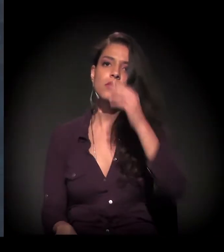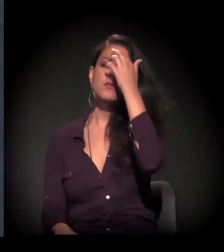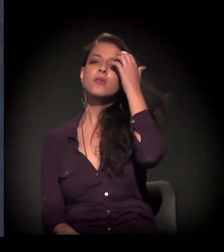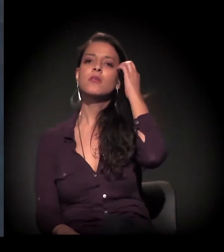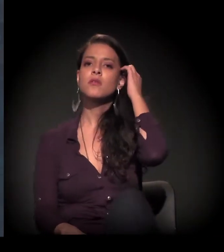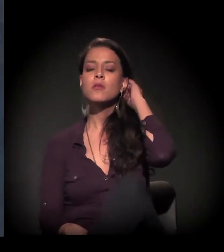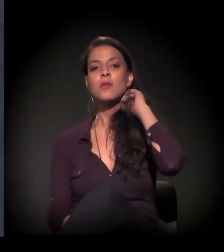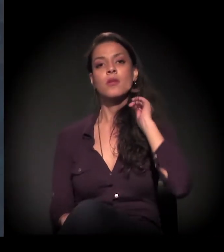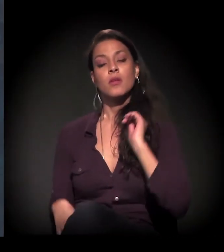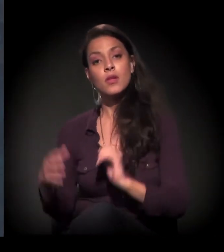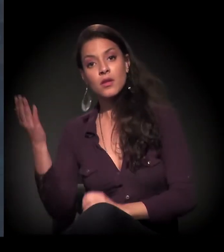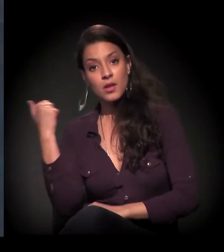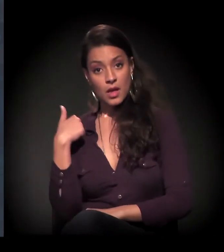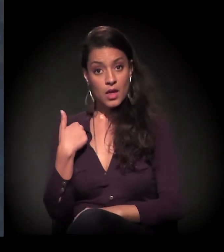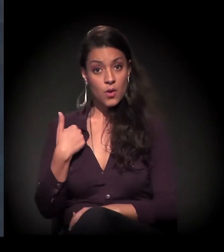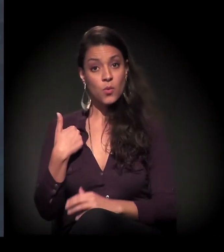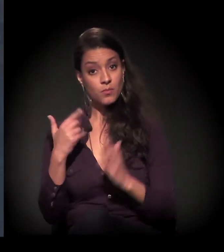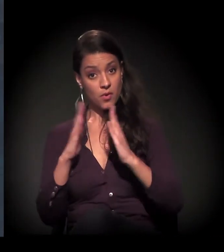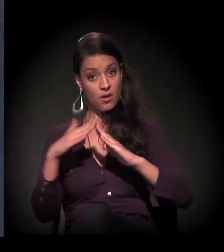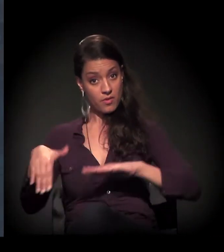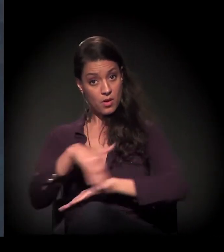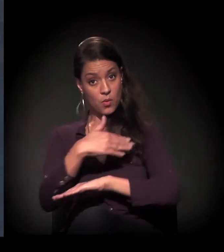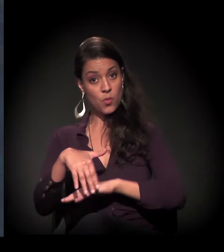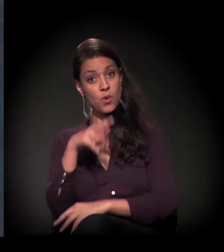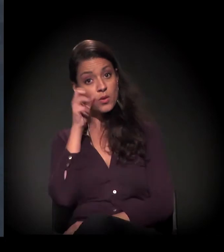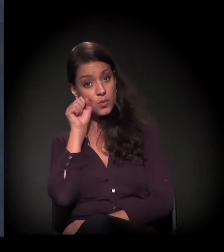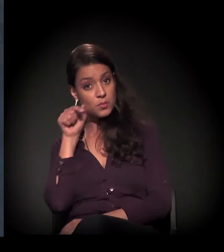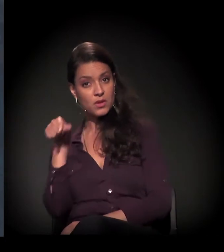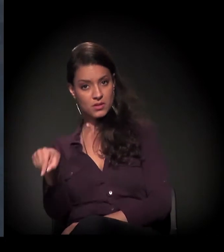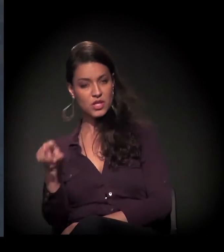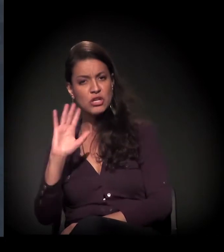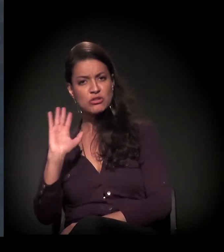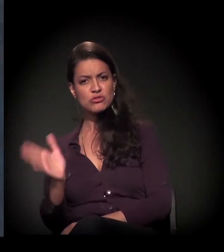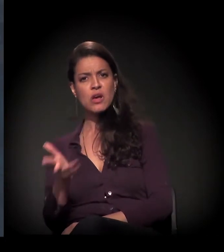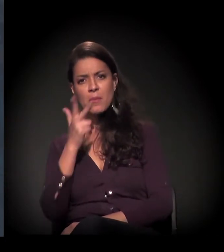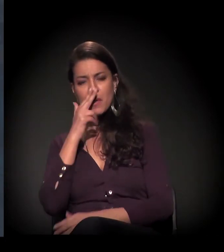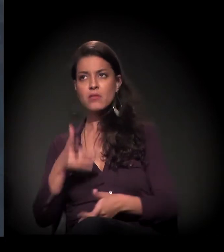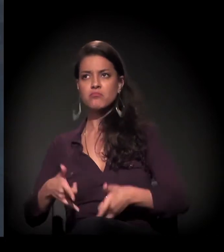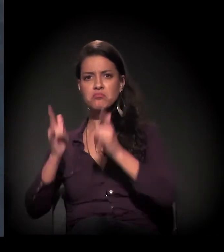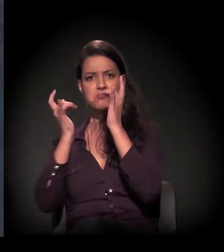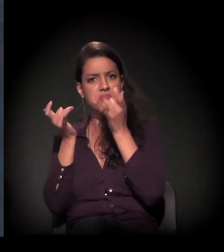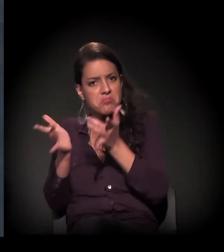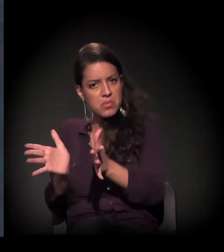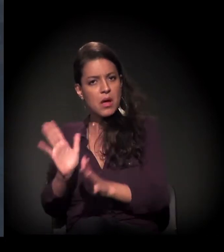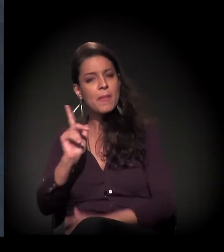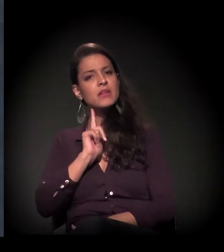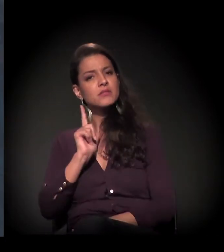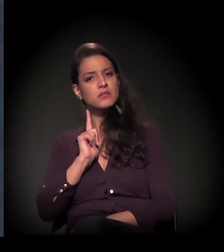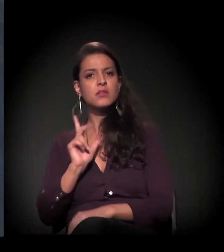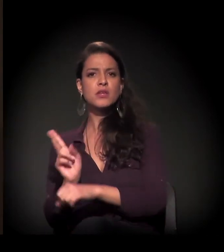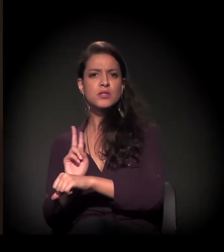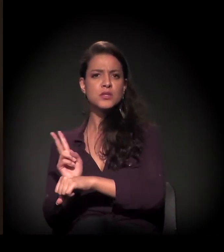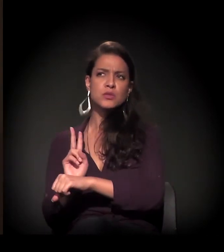e ele já era um prédio abandonado, mas tinha um segurança. Eu nem sabia de quem ele era, não sabia da história,